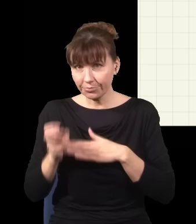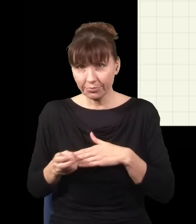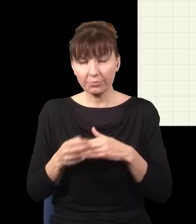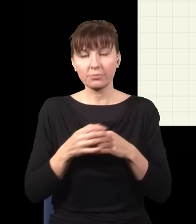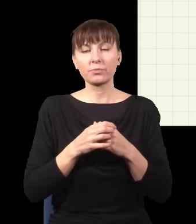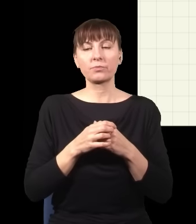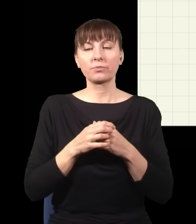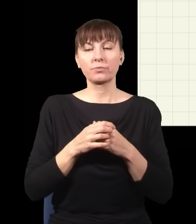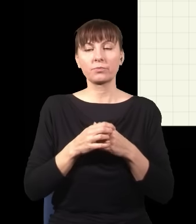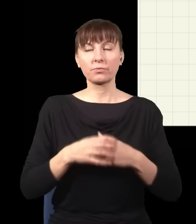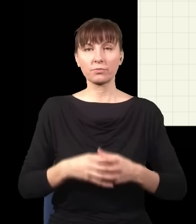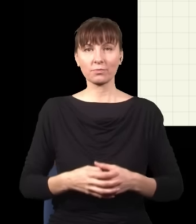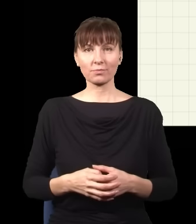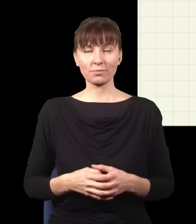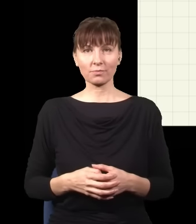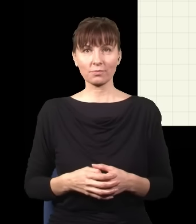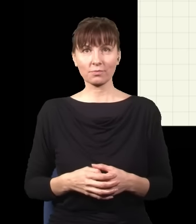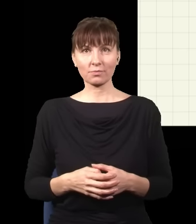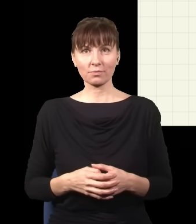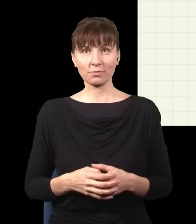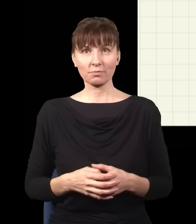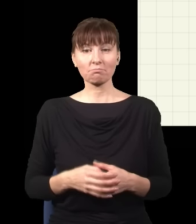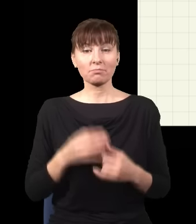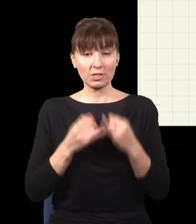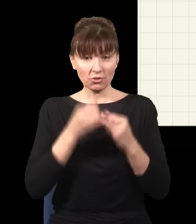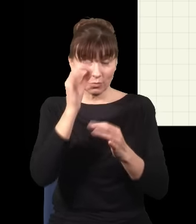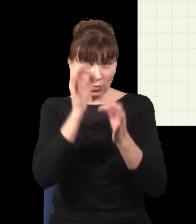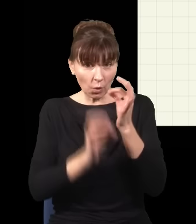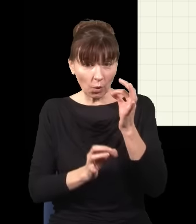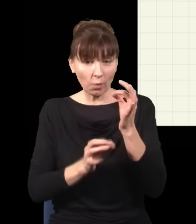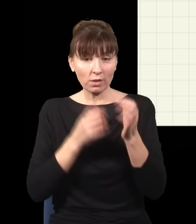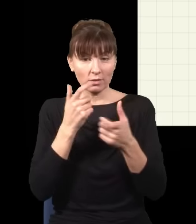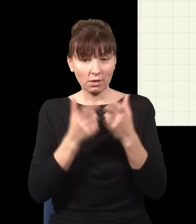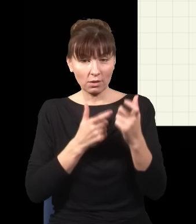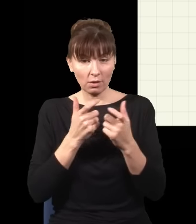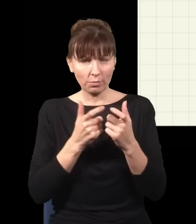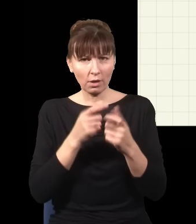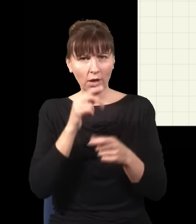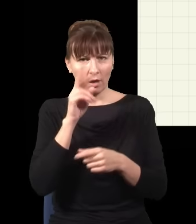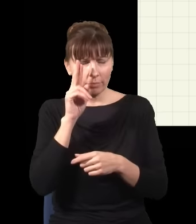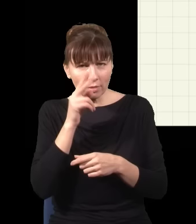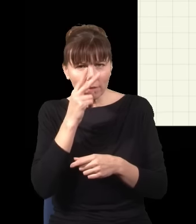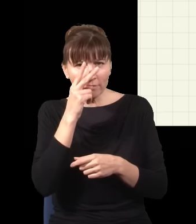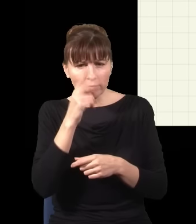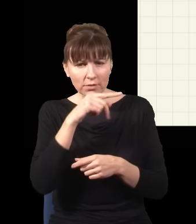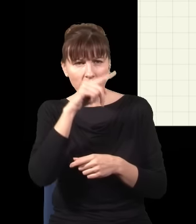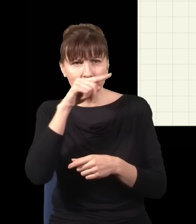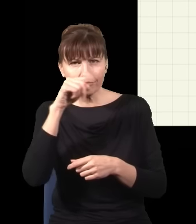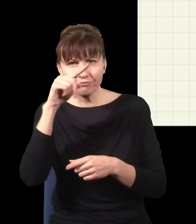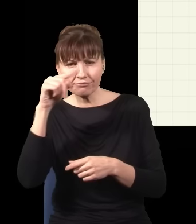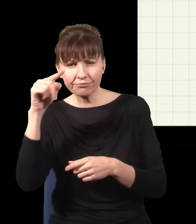wywalić te fotony. I rzeczywiście, jak to zrobię precyzyjnie, to się okaże, że zaczynam widzieć prążki,